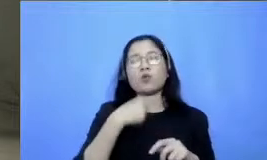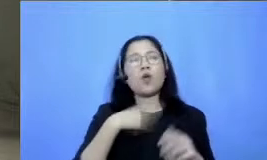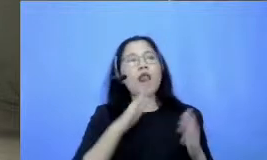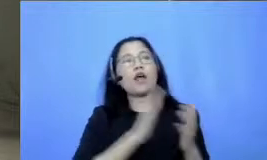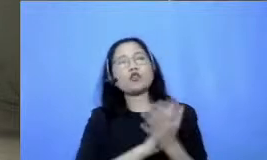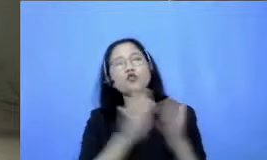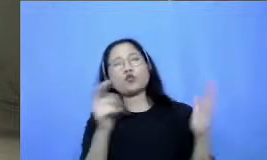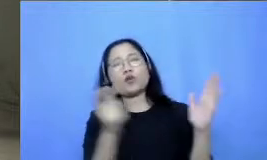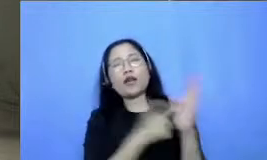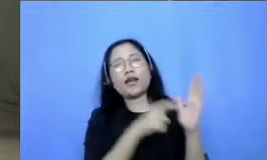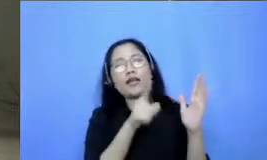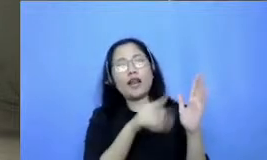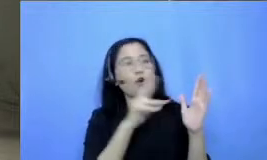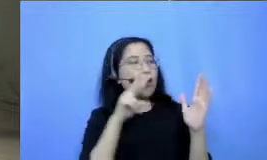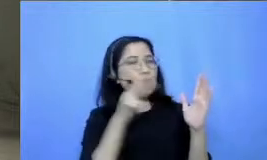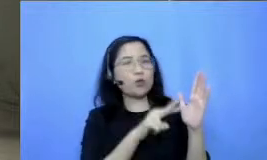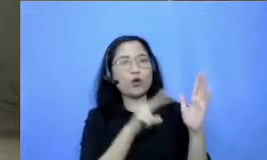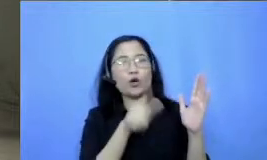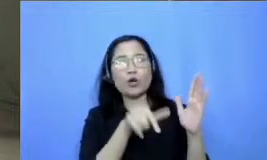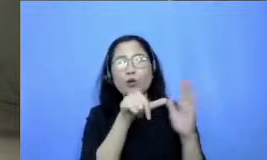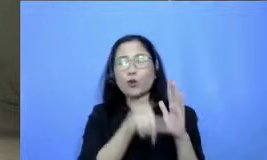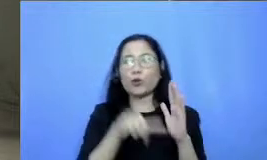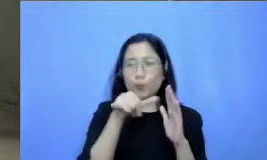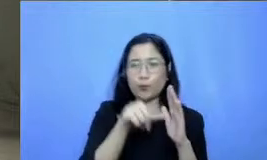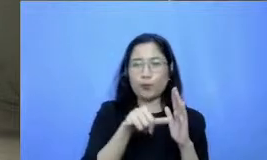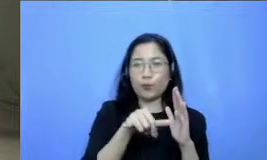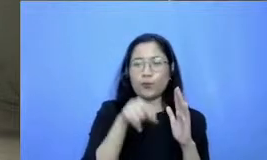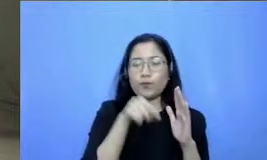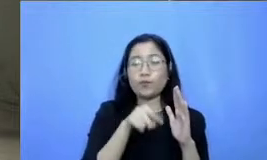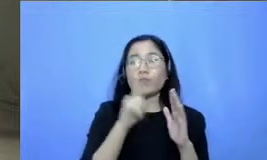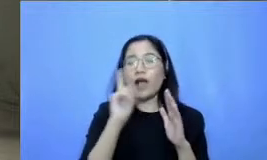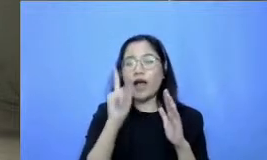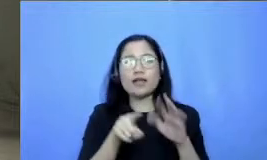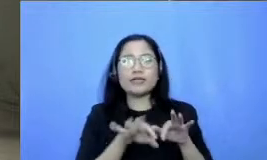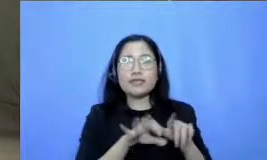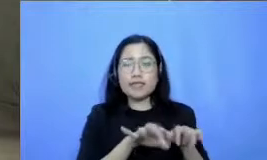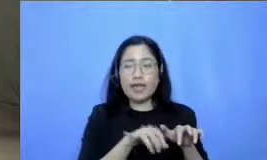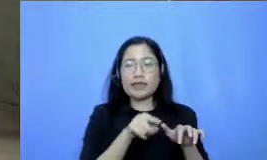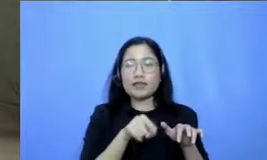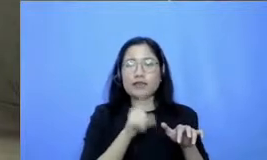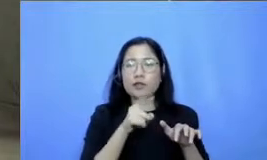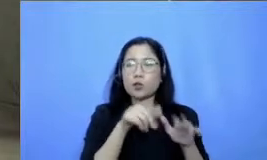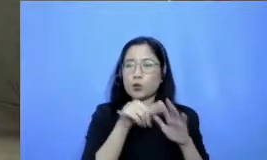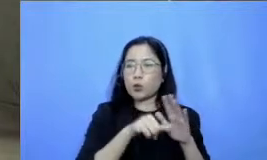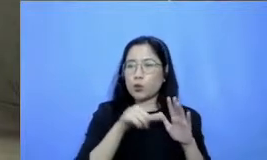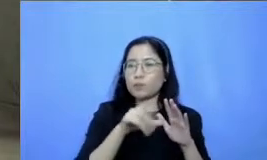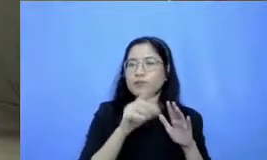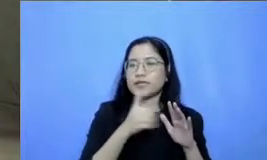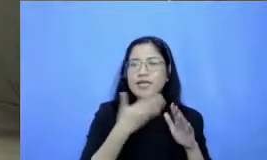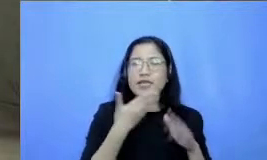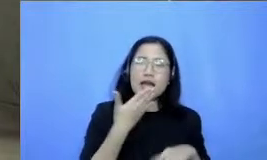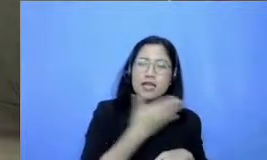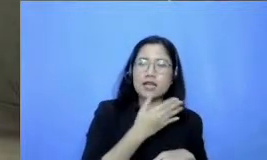karena itu ada kolom chat yang bisa Bapak Ibu pergunakan untuk menjawab untuk saling menyapa